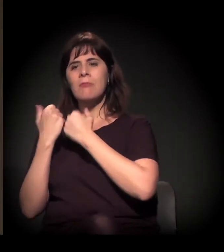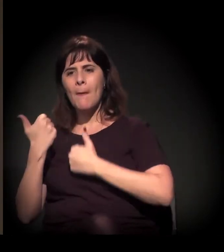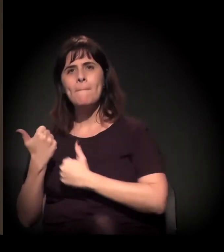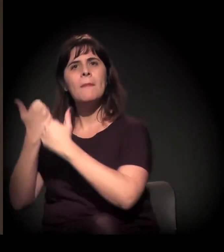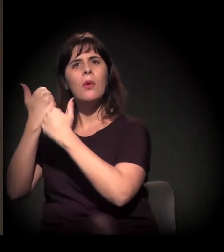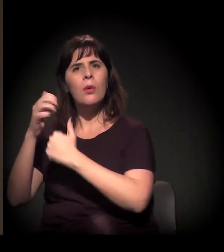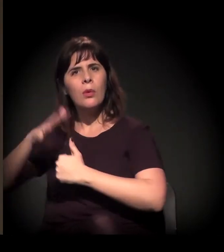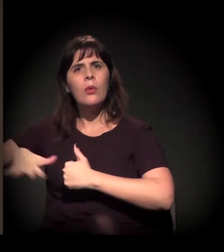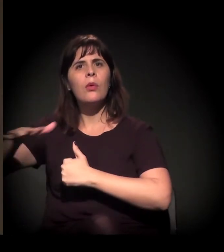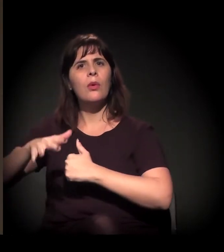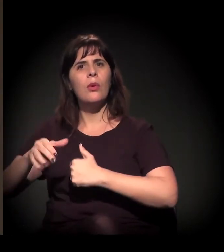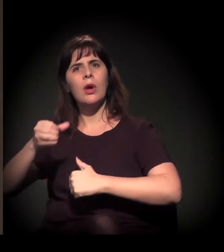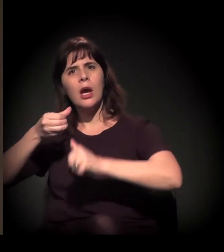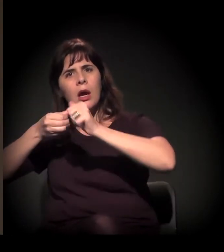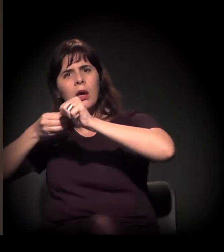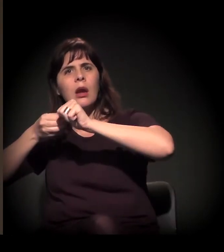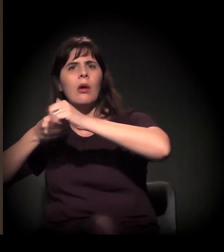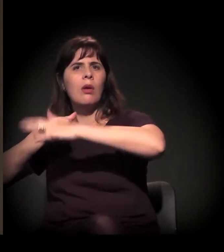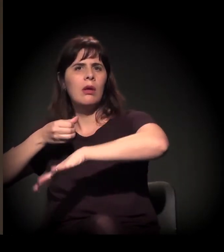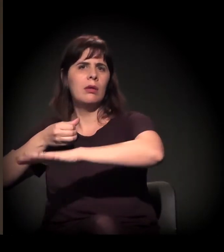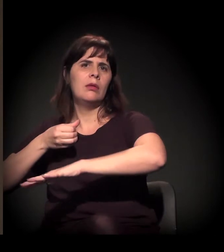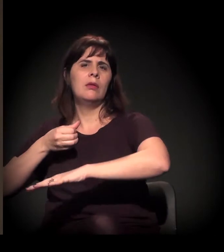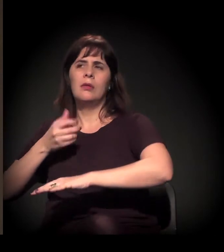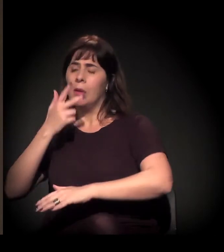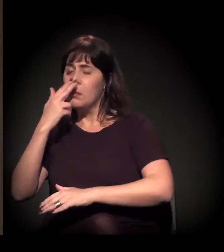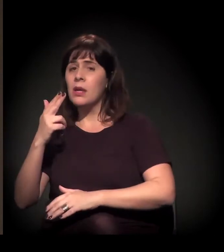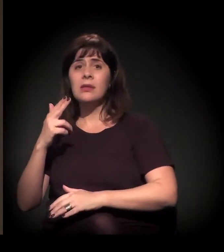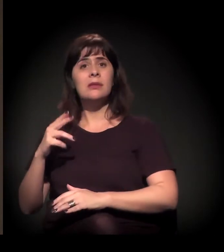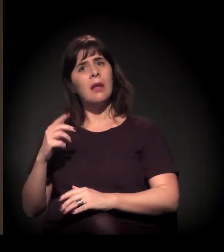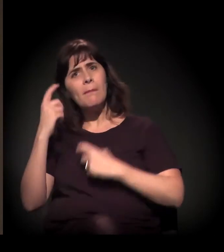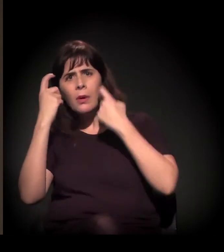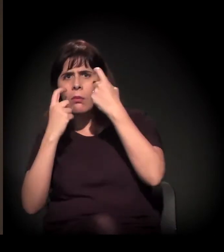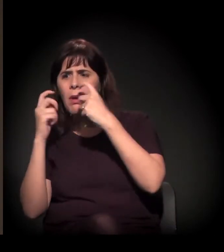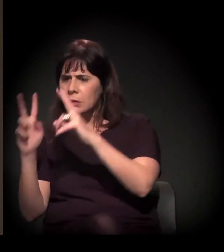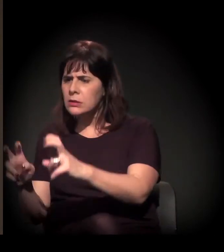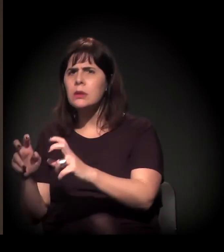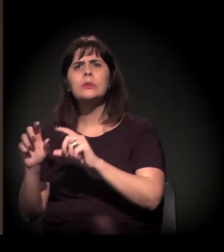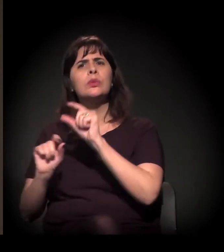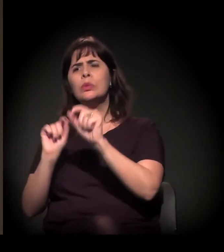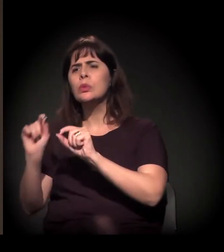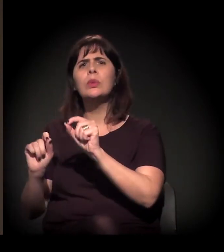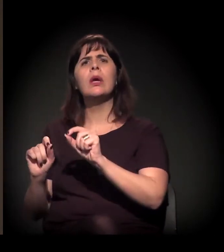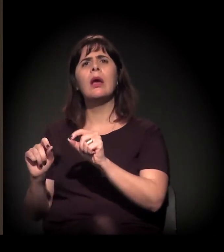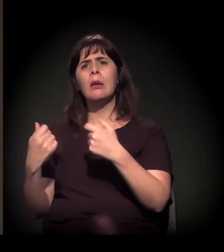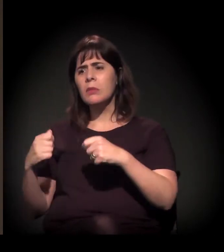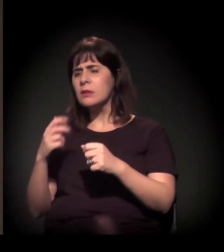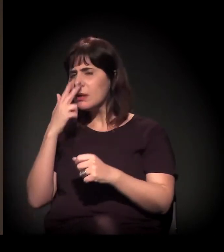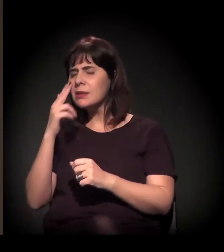preocupadas com o assunto, uma coesão de movimentos e de pessoas que estão conectando cada vez mais a Cracolândia